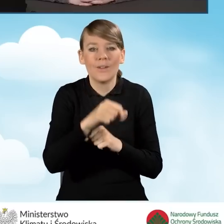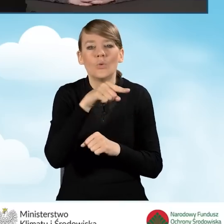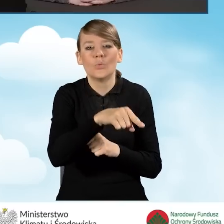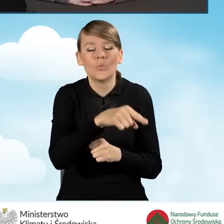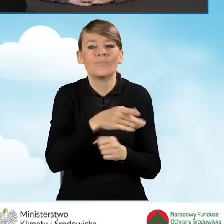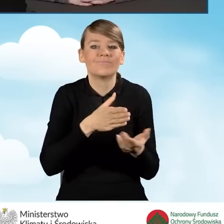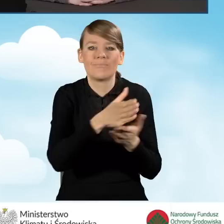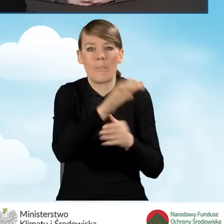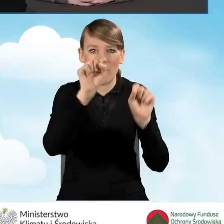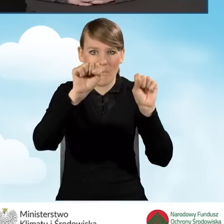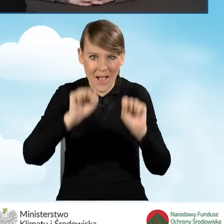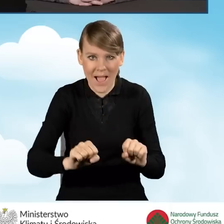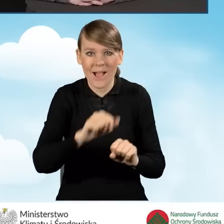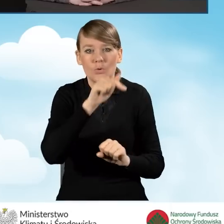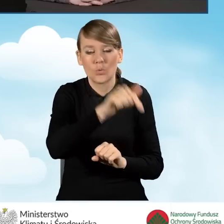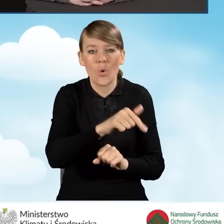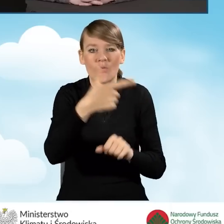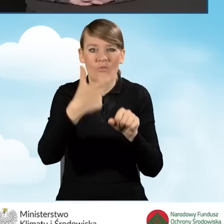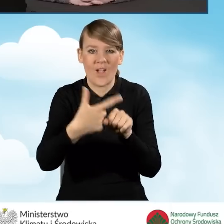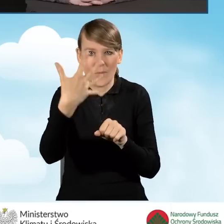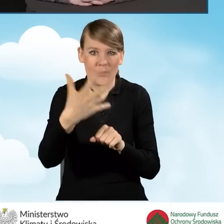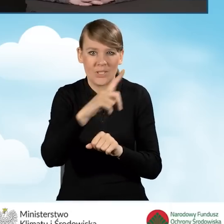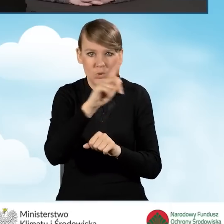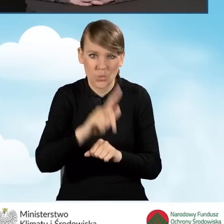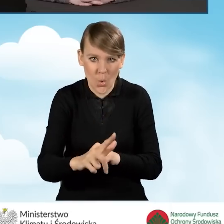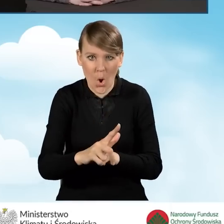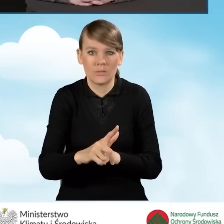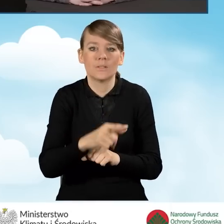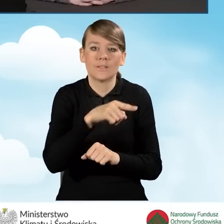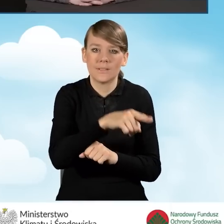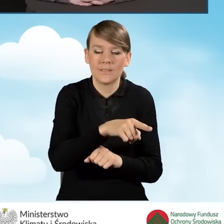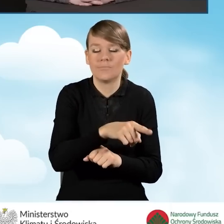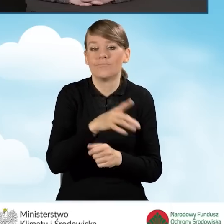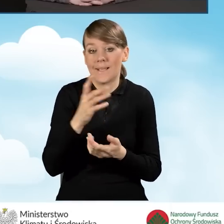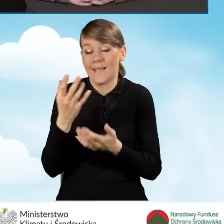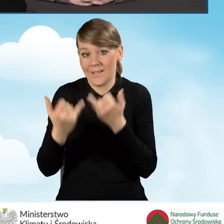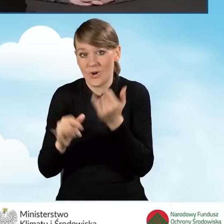Tutaj jest 25 złotych za poinformowanie przez gminę wnioskodawcy o tym,